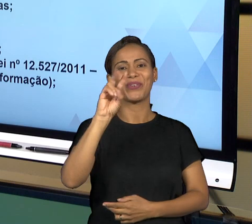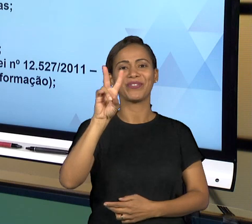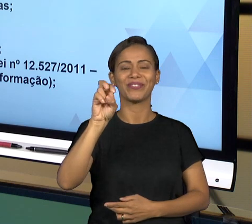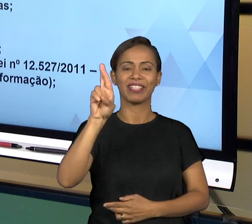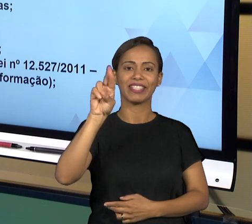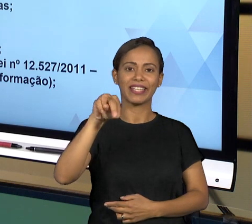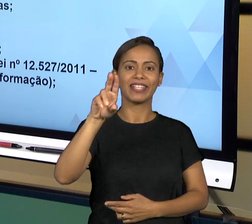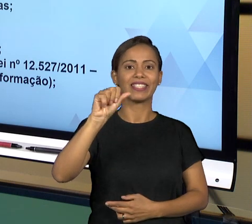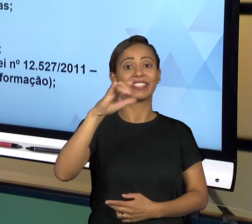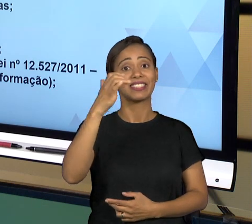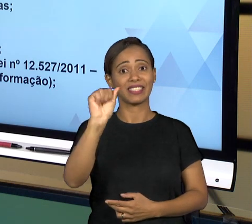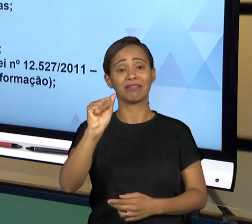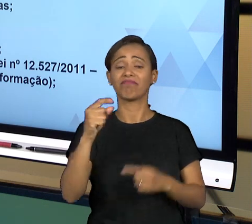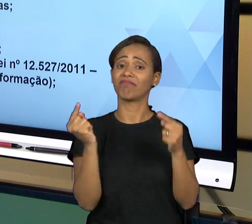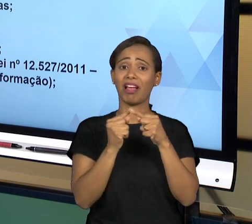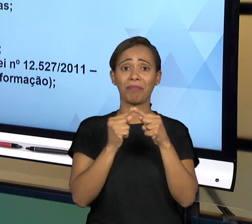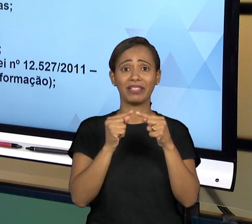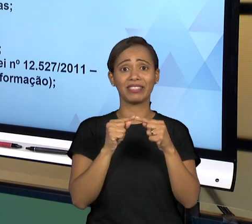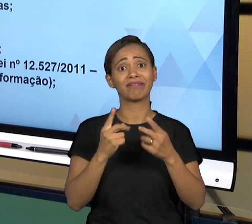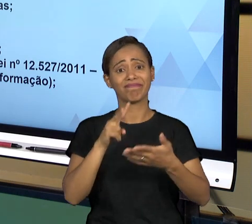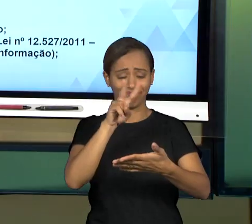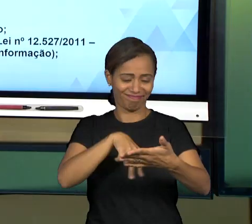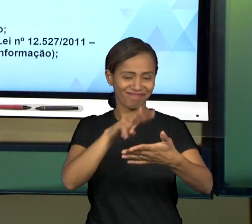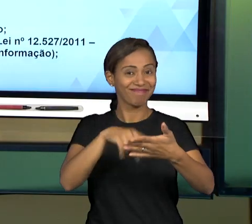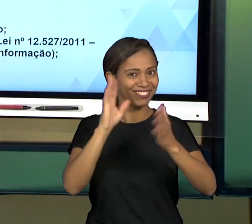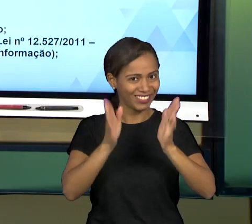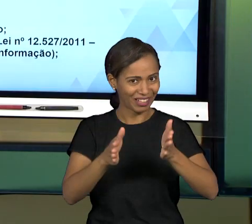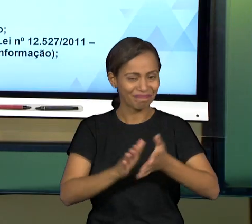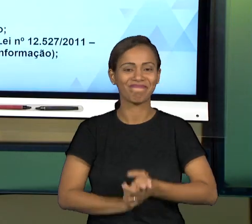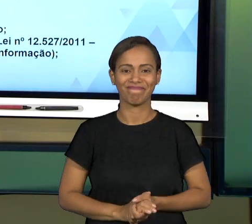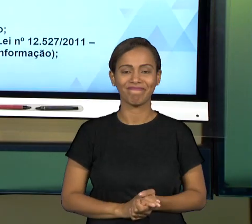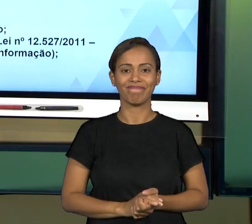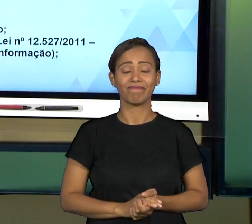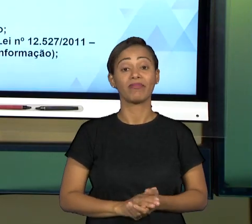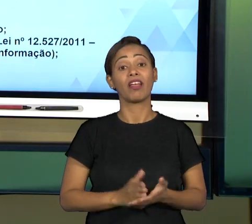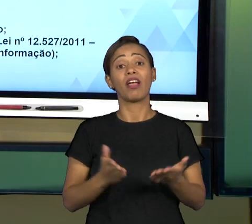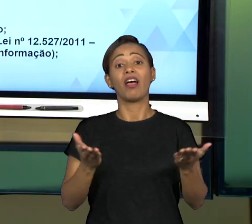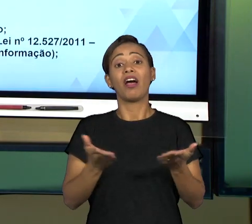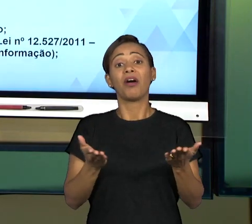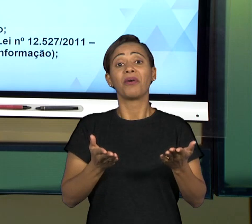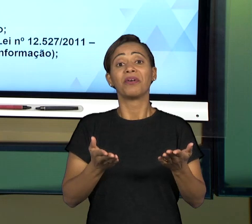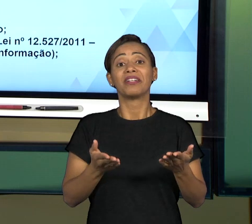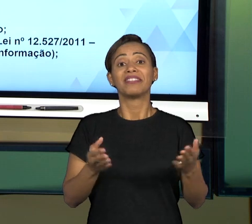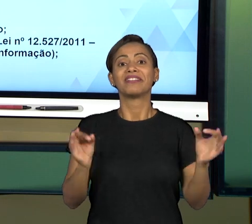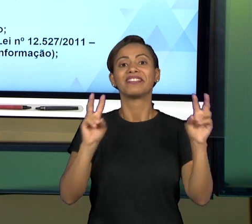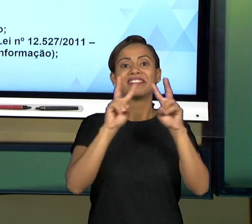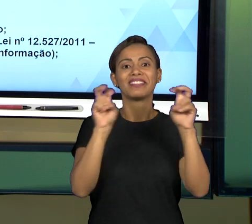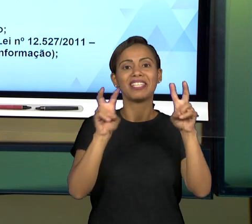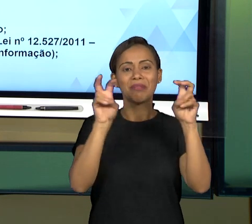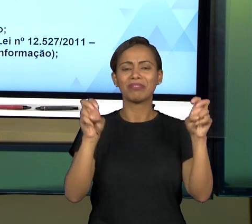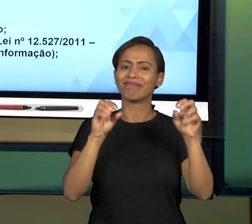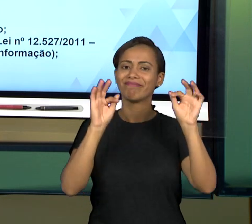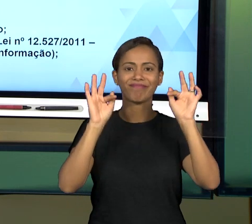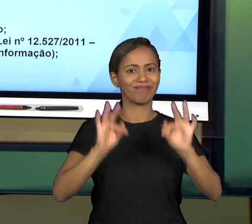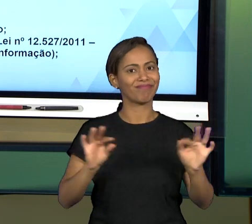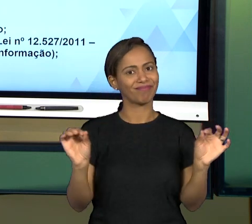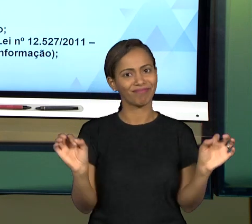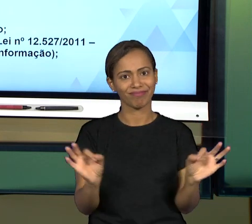PESSOAL, ESSE FOI O TEMA DA GOVERNANÇA E EU ESPERO QUE TENHA SIDO DE BOM PROVEITO PARA